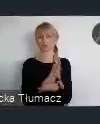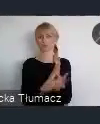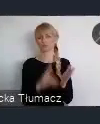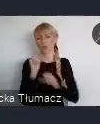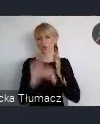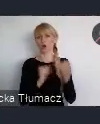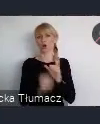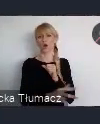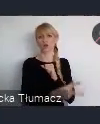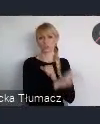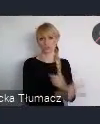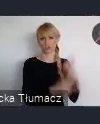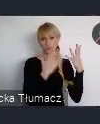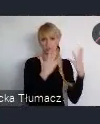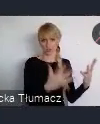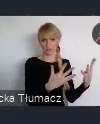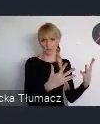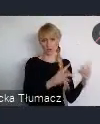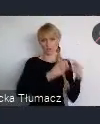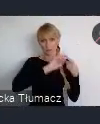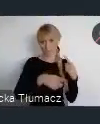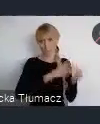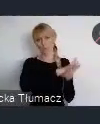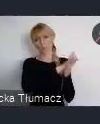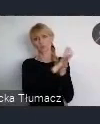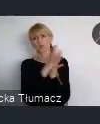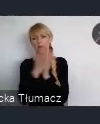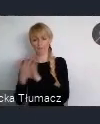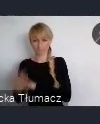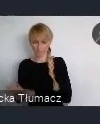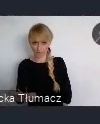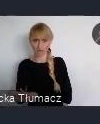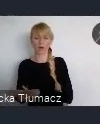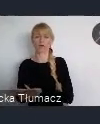w którym zaczęto, na nowo budować wizje miasta.